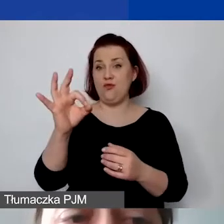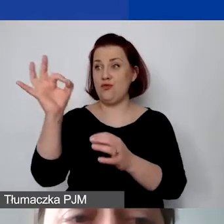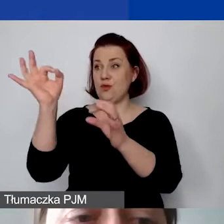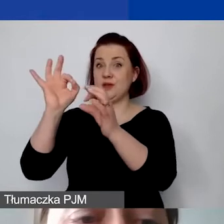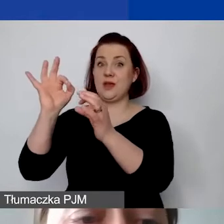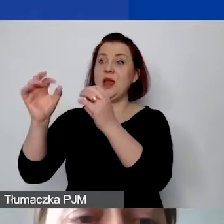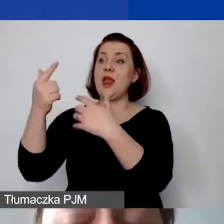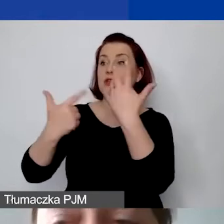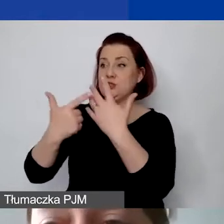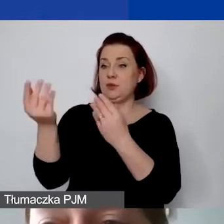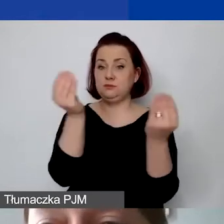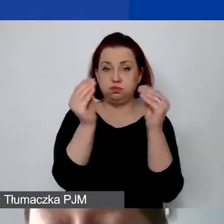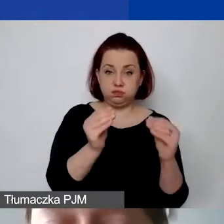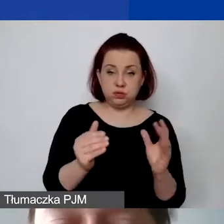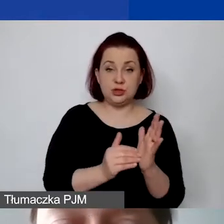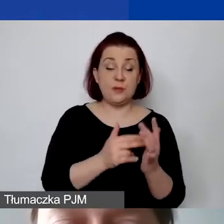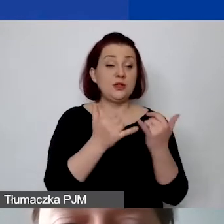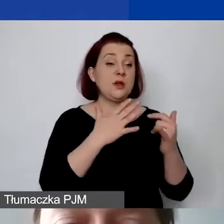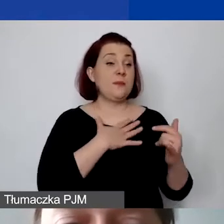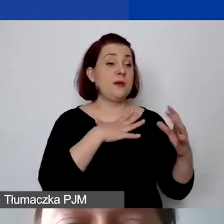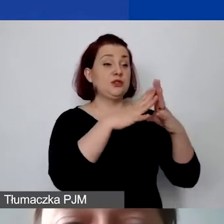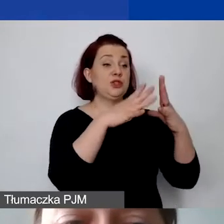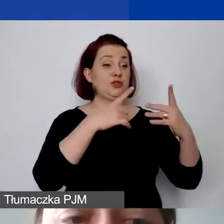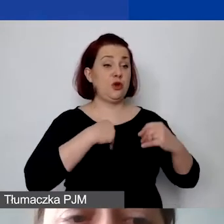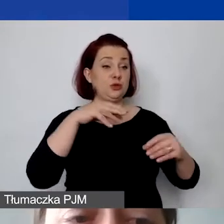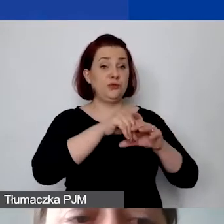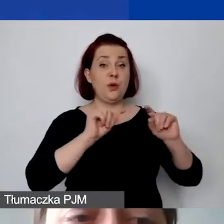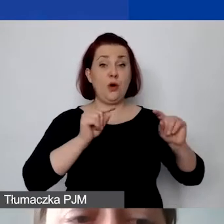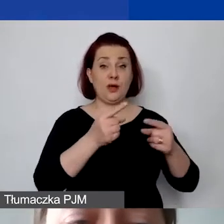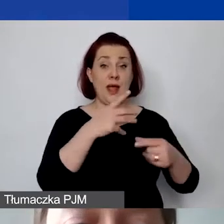Jeżeli mamy dziesięć osób, które pracują w organizacji,